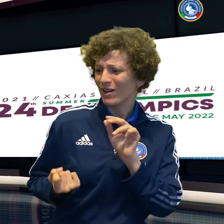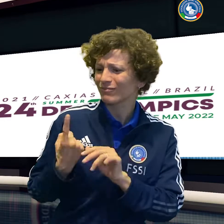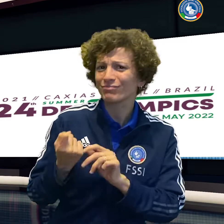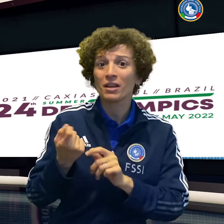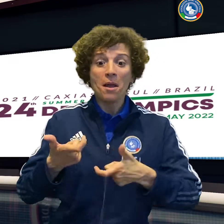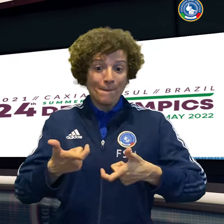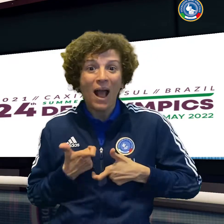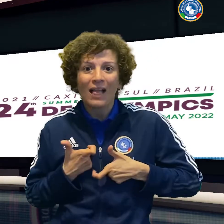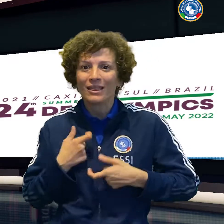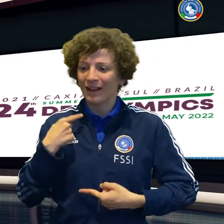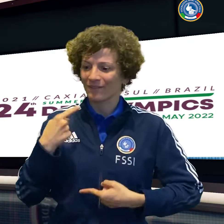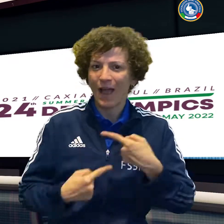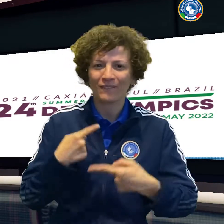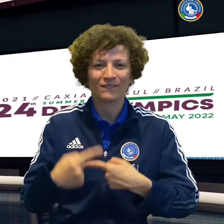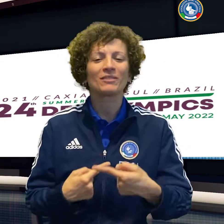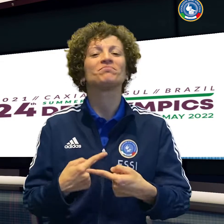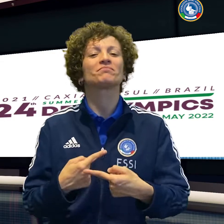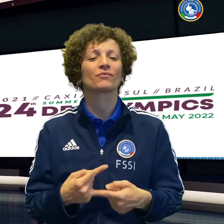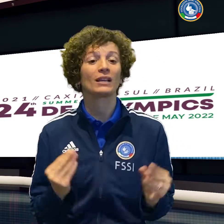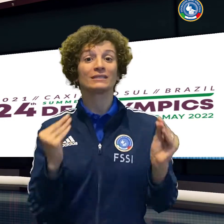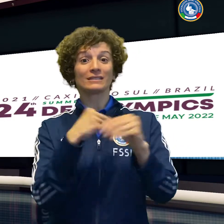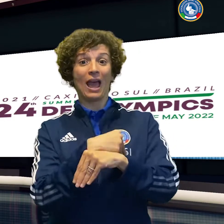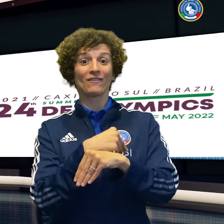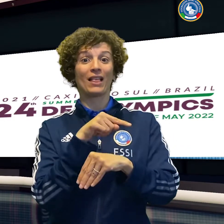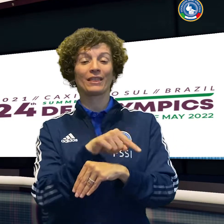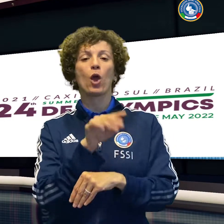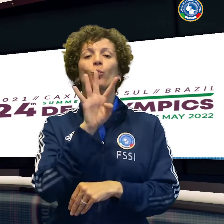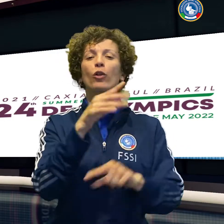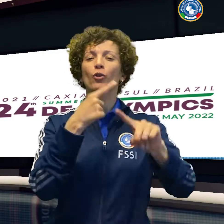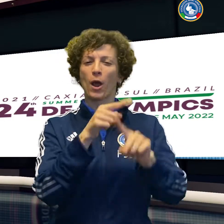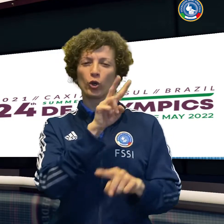mentre il volley femminile sconfigge per 3 a 1 la Polonia